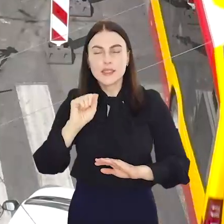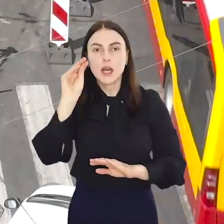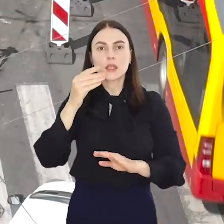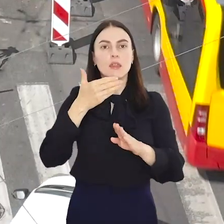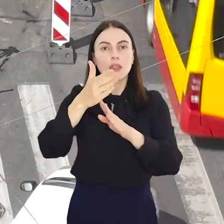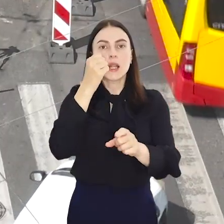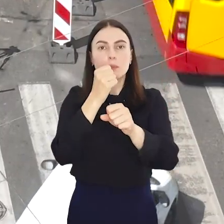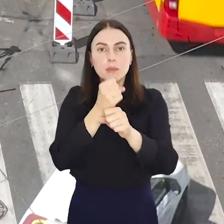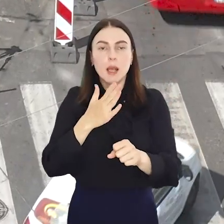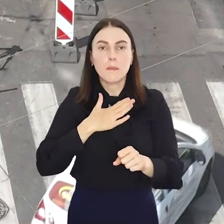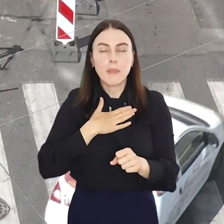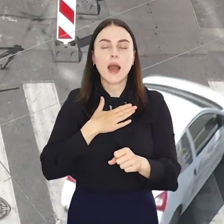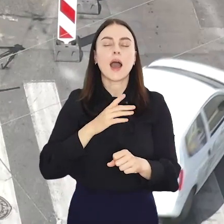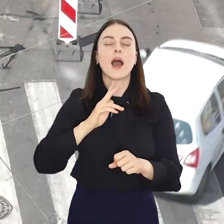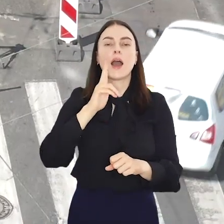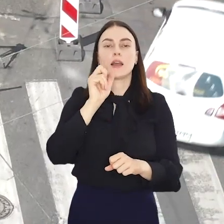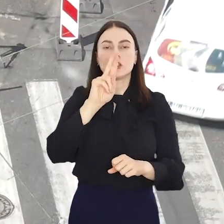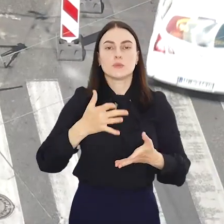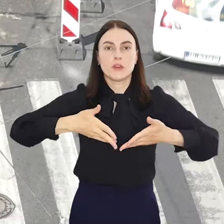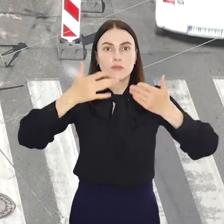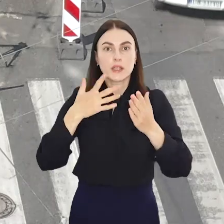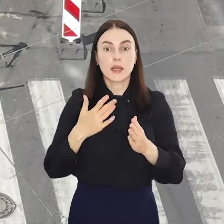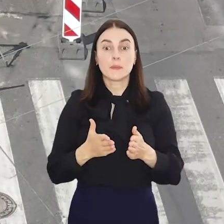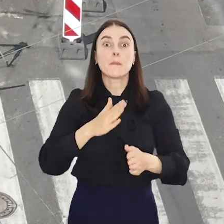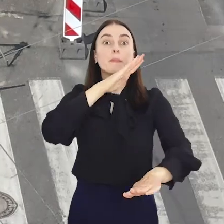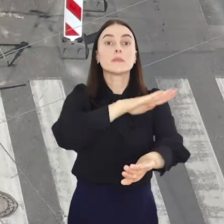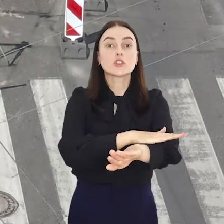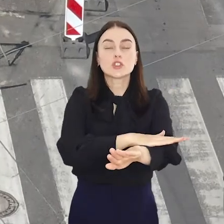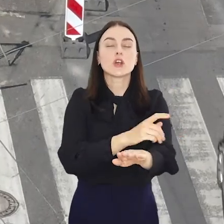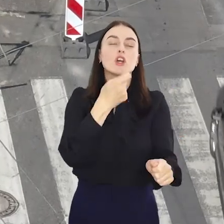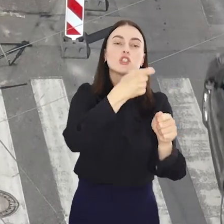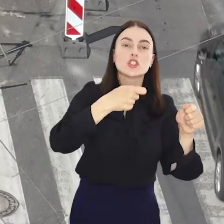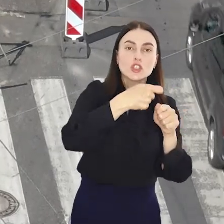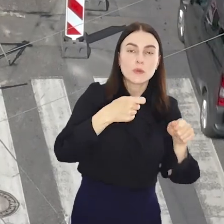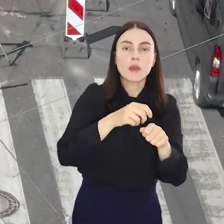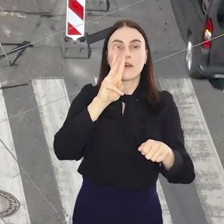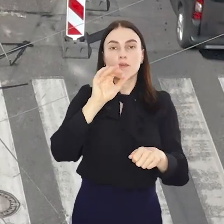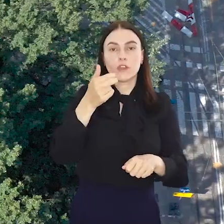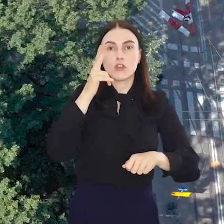Kolejny front robót otwierają na Kazimierza Wielkiego na wysokości skrzyżowania ul. Szewskiej i Widok.